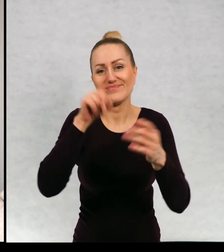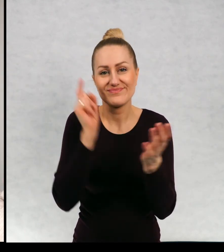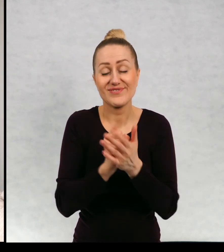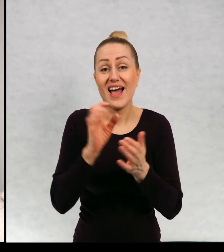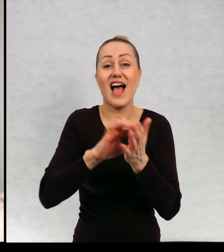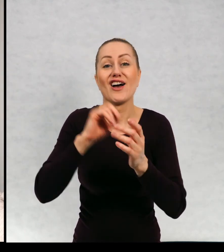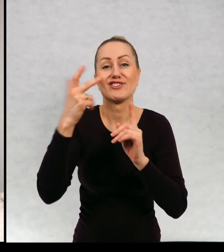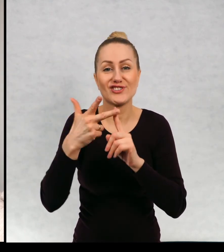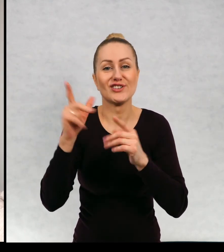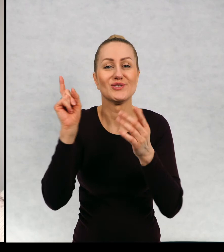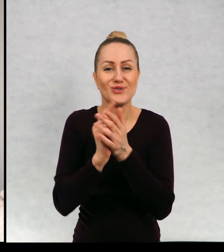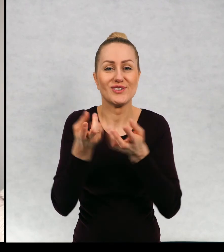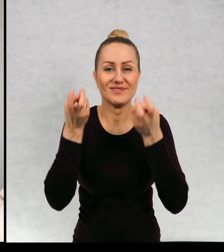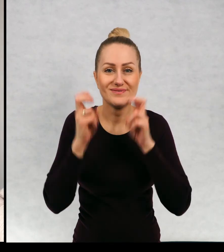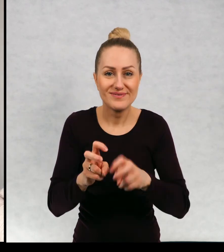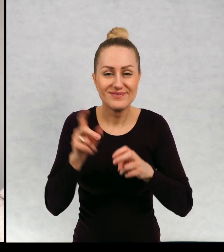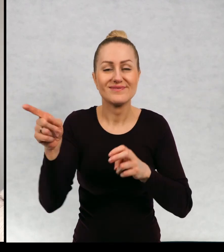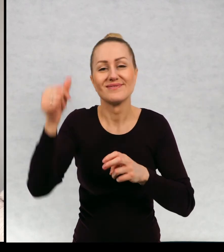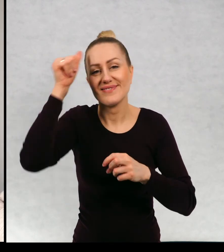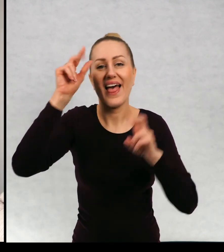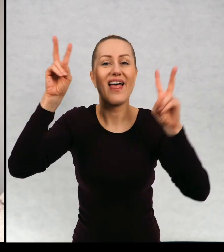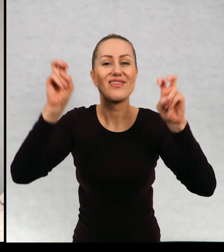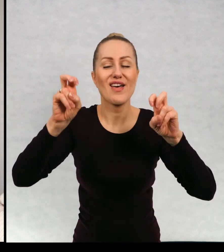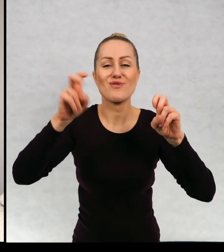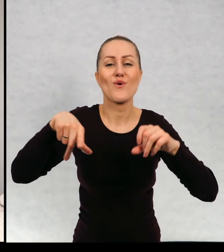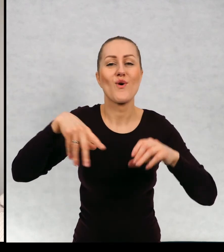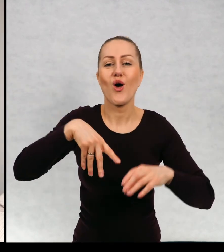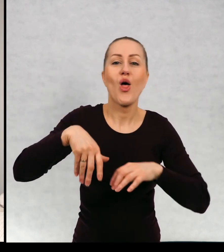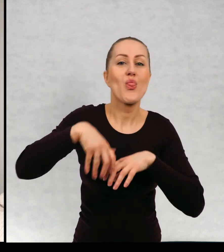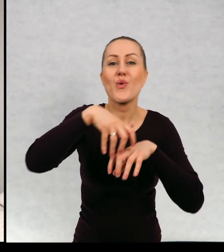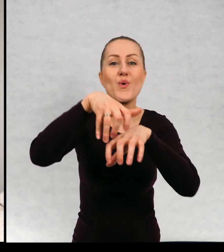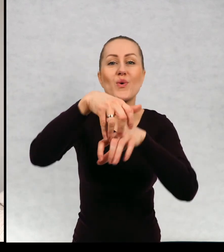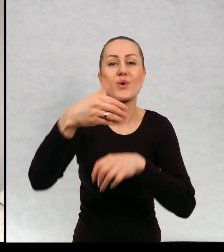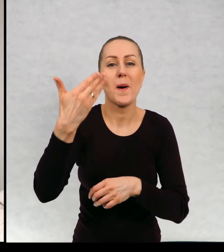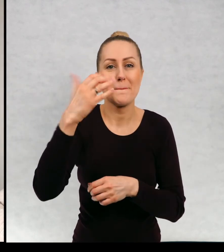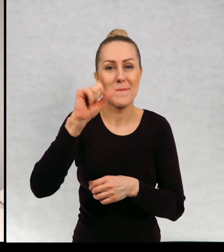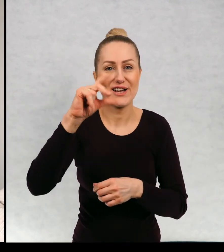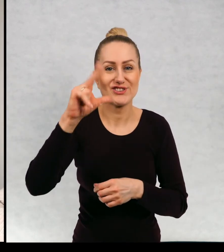powstała, nosi tytuł "Duch Maciek Detektywem".